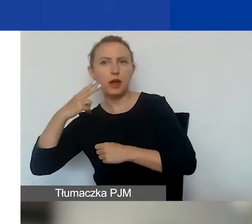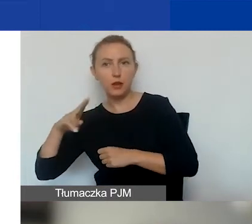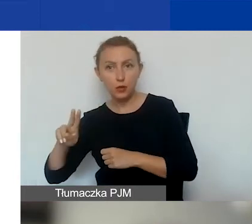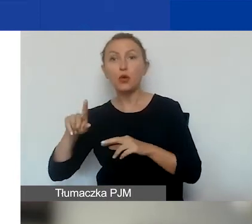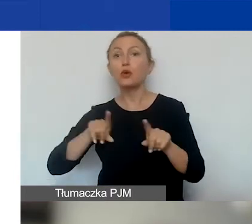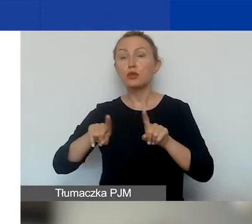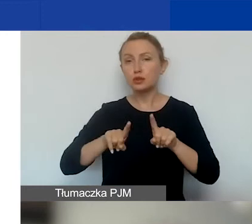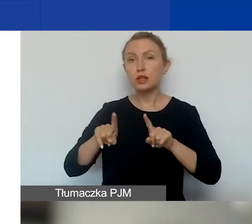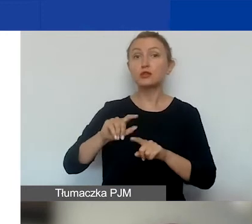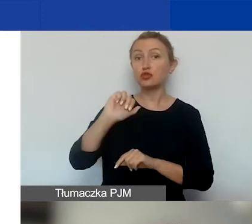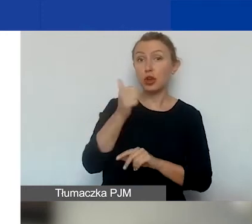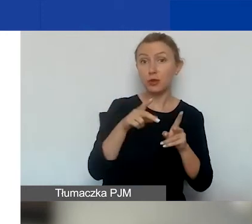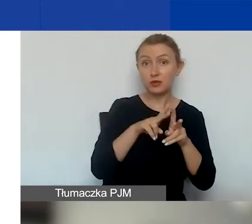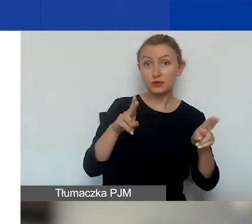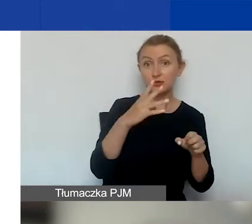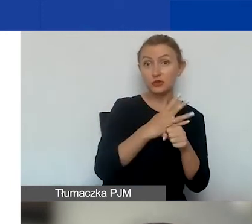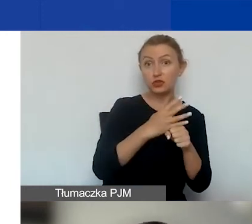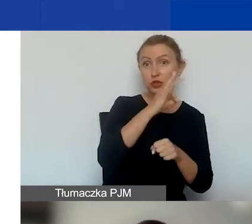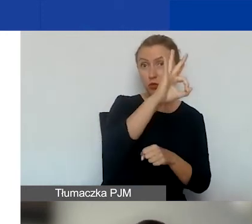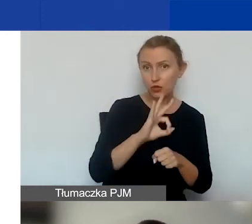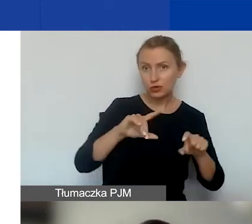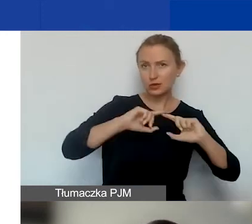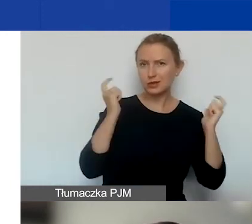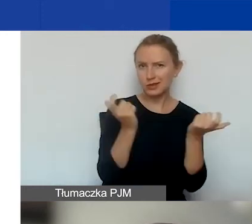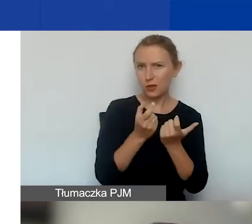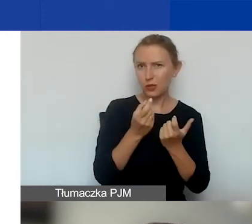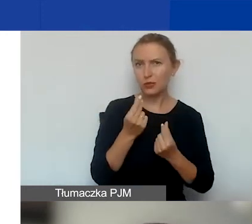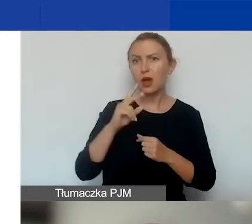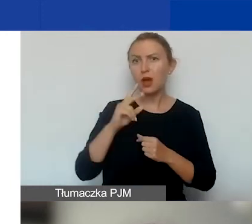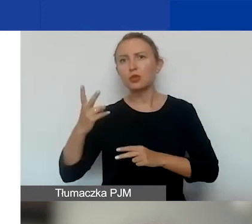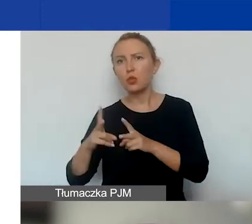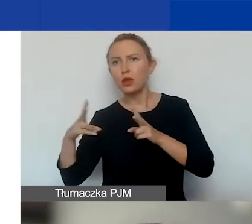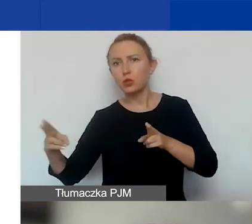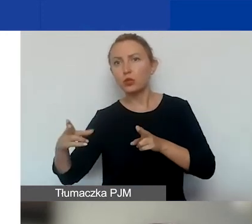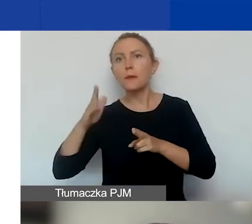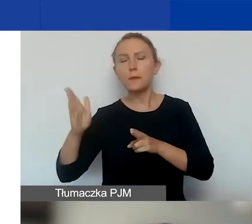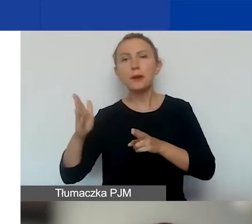że na pierwszą turę przeznaczamy 40% całej kwoty, a na drugą turę, która będzie trwała dłużej,